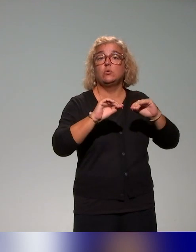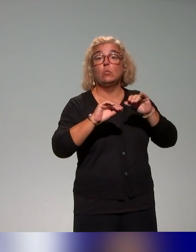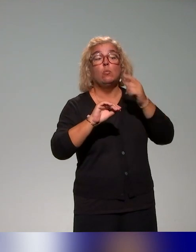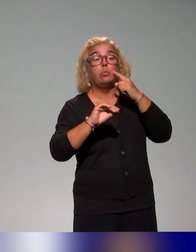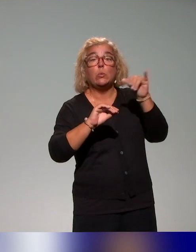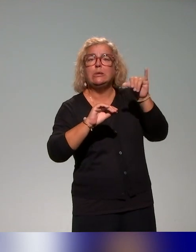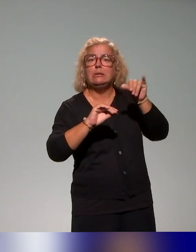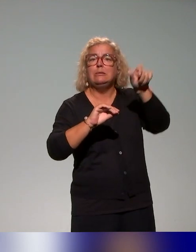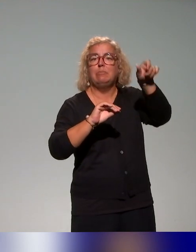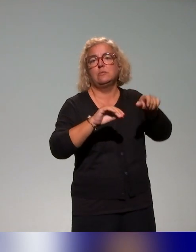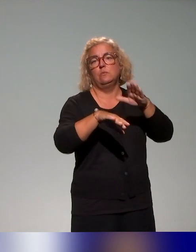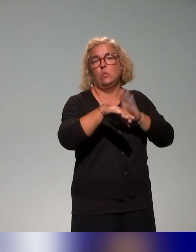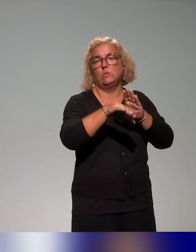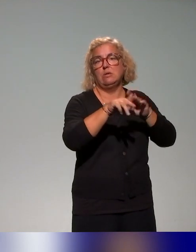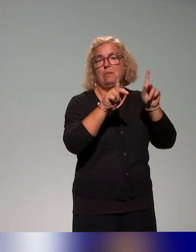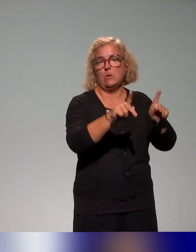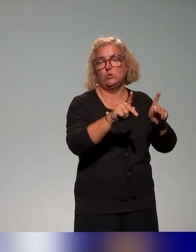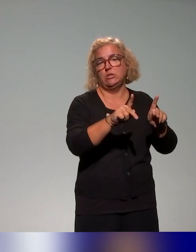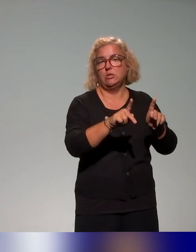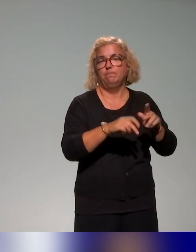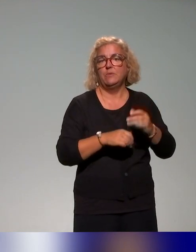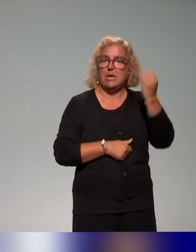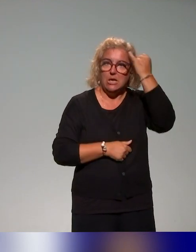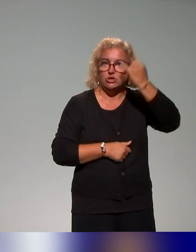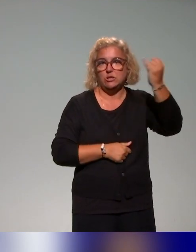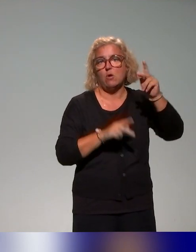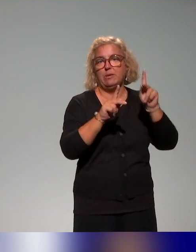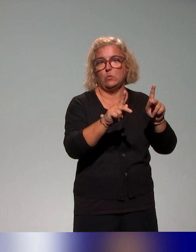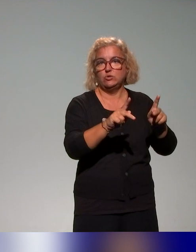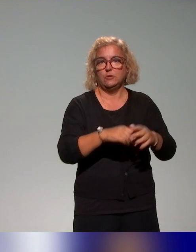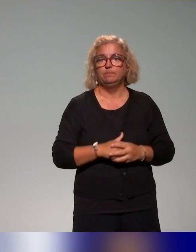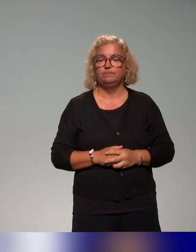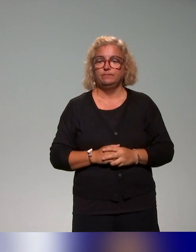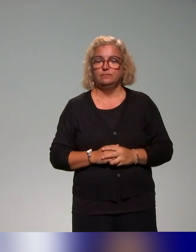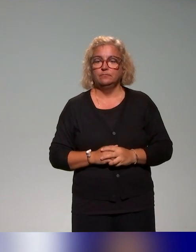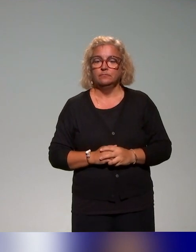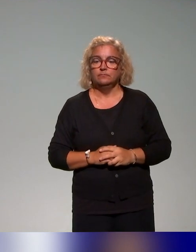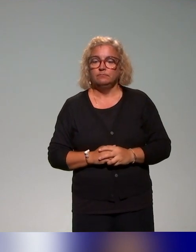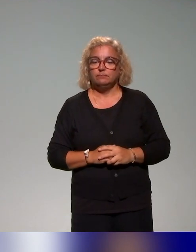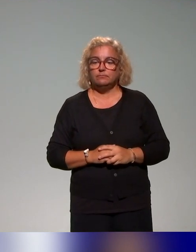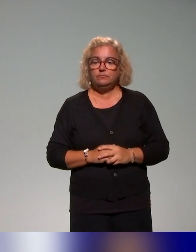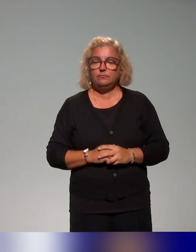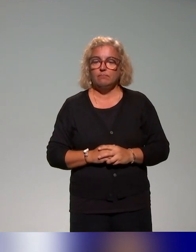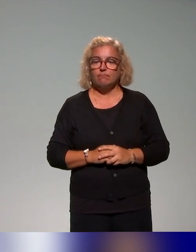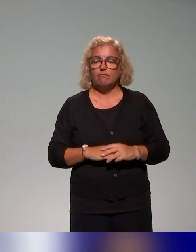principalement. Nos actions de formation, là aussi, on va essayer de faire rapidement, parce que je vois l'heure qui défile, s'appuient aussi sur